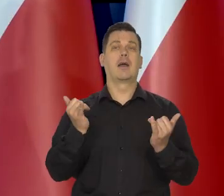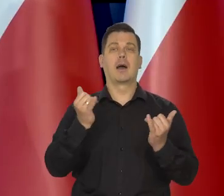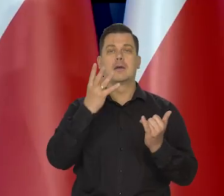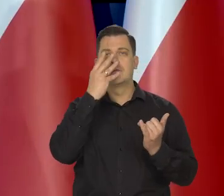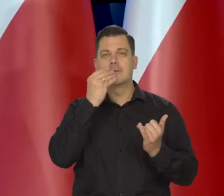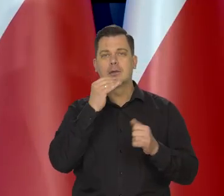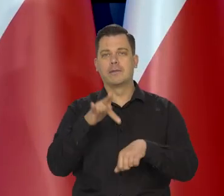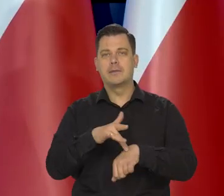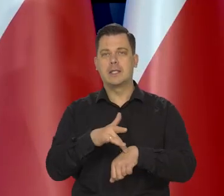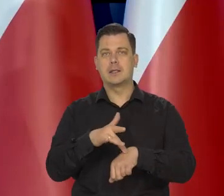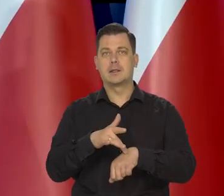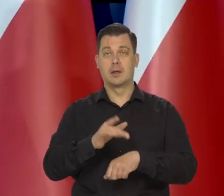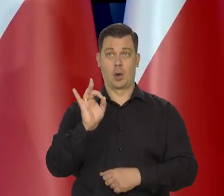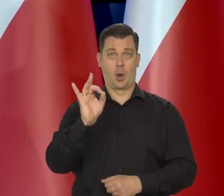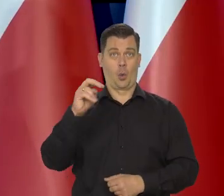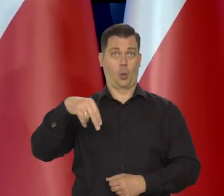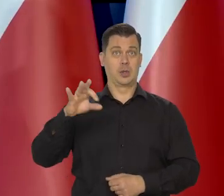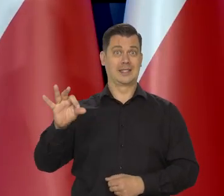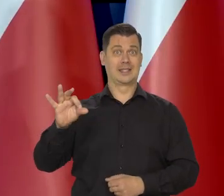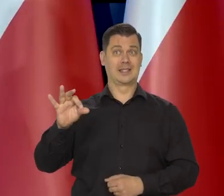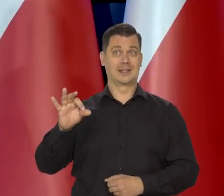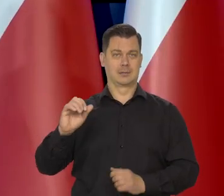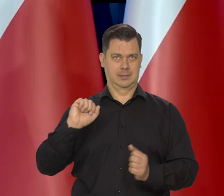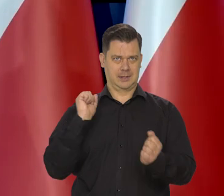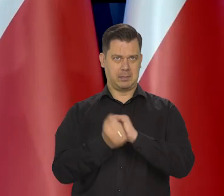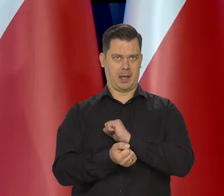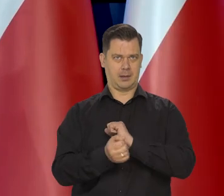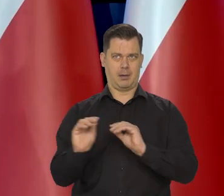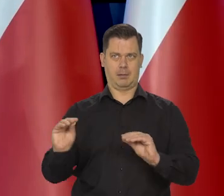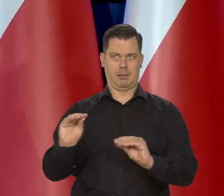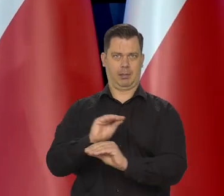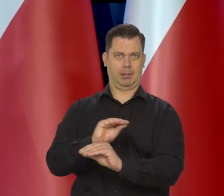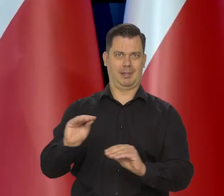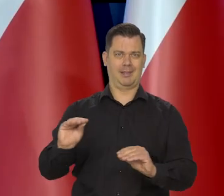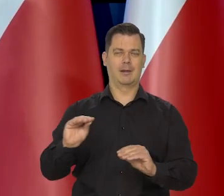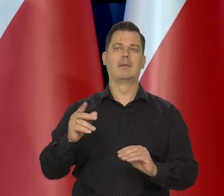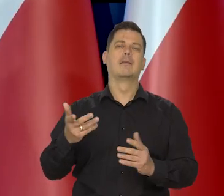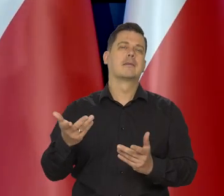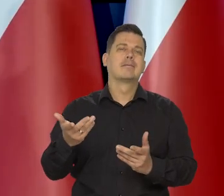no zawsze jak GUS zmienia te koszyki, to statystyki się zmieniają, prawda?